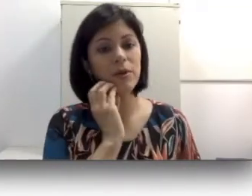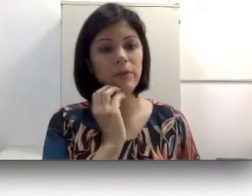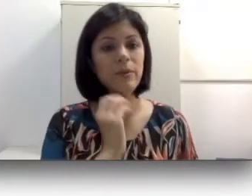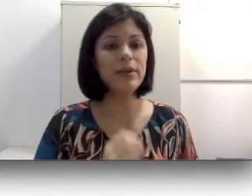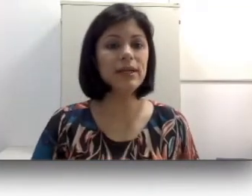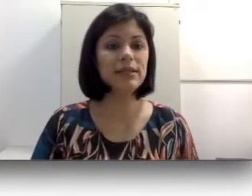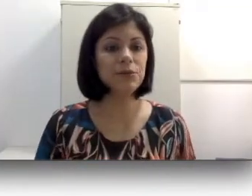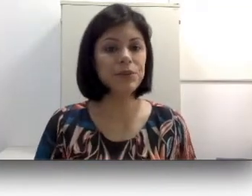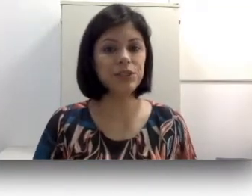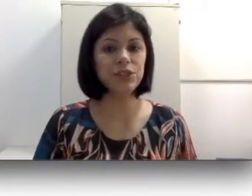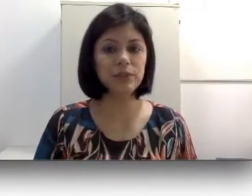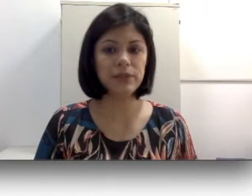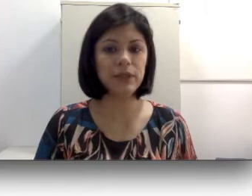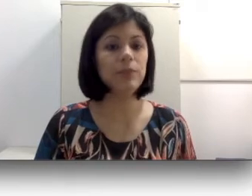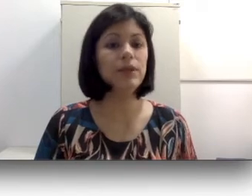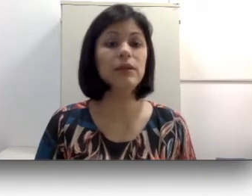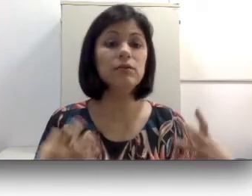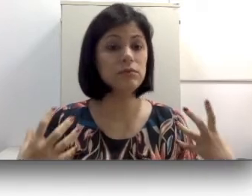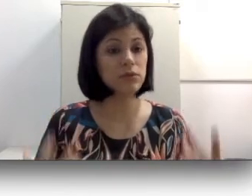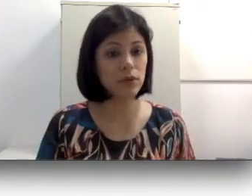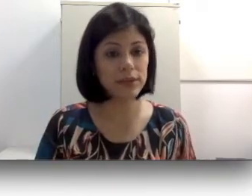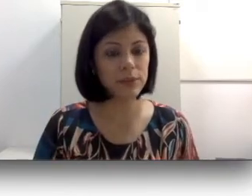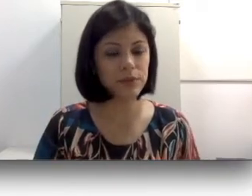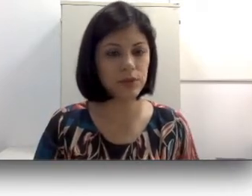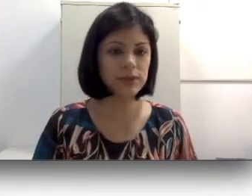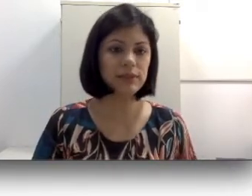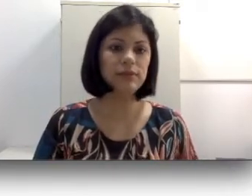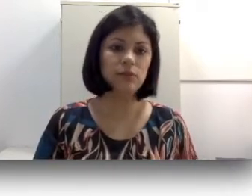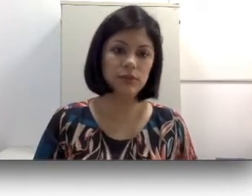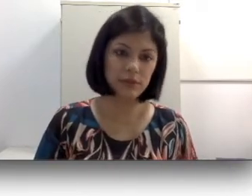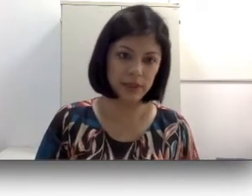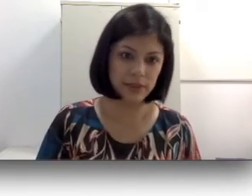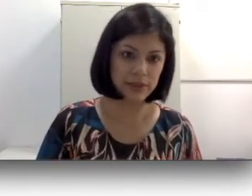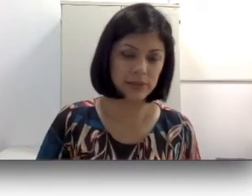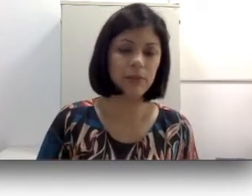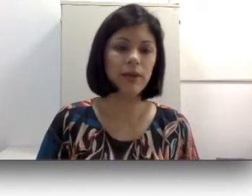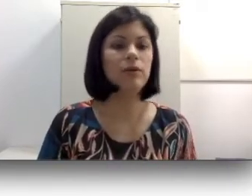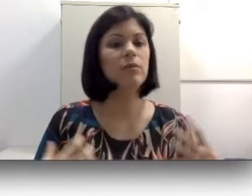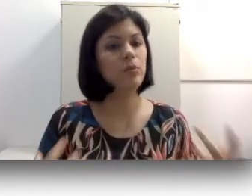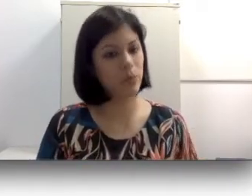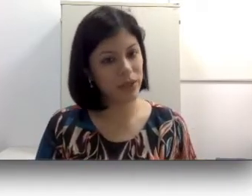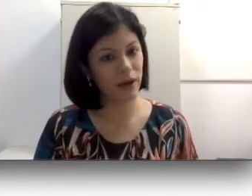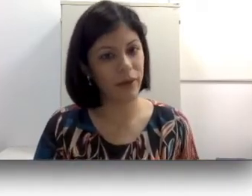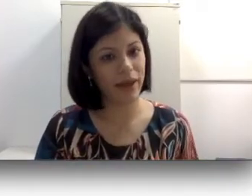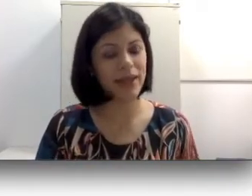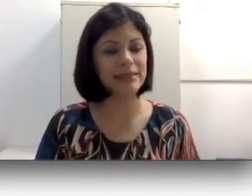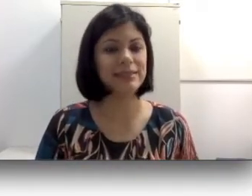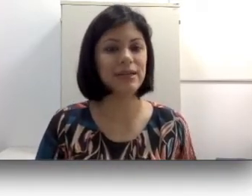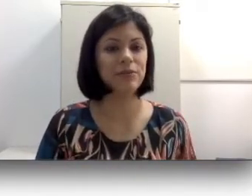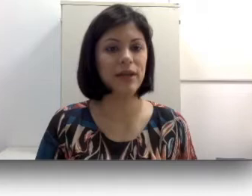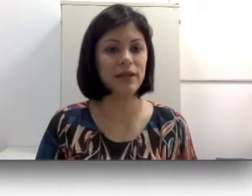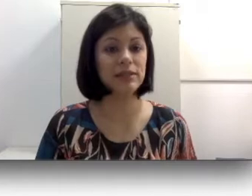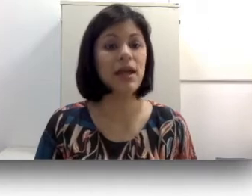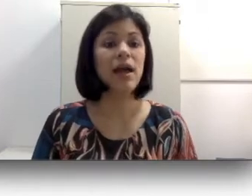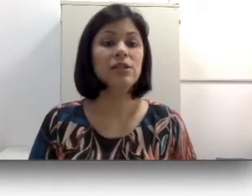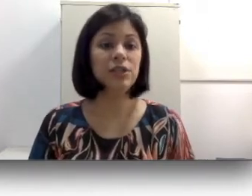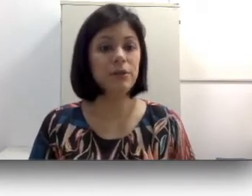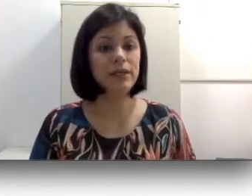não vai fazer nenhum sentido. Essa é uma primeira questão para a gente responder: por quê que nem todas as pessoas usam libras? Primeiro porque não é ensinado para elas.